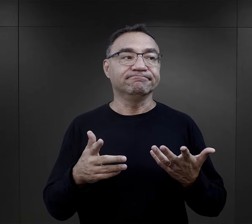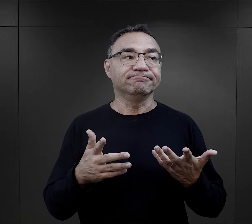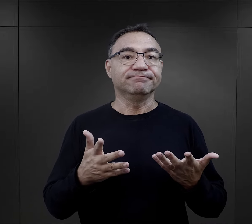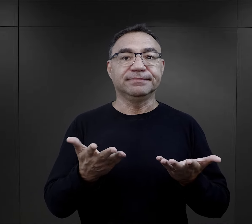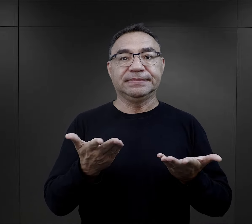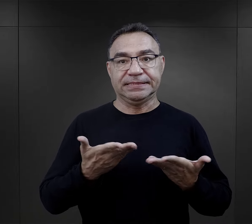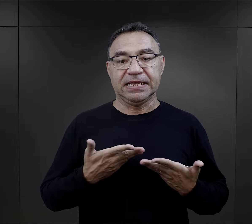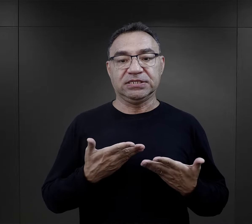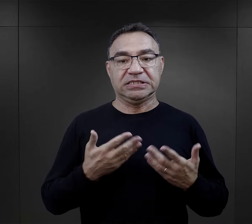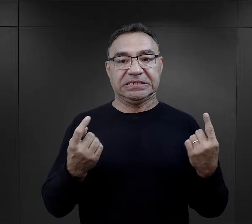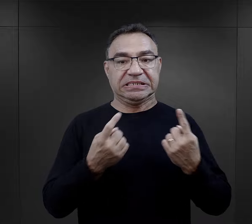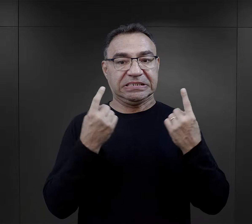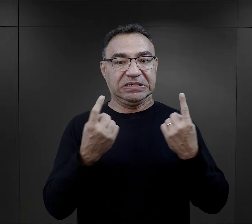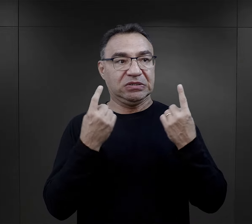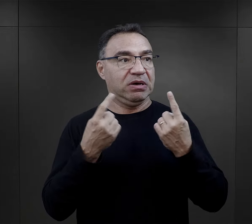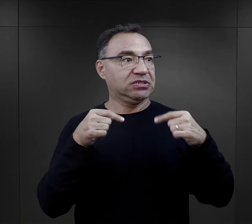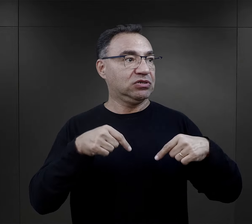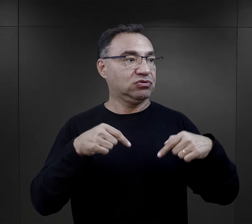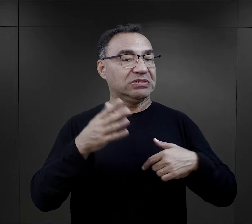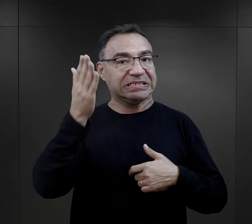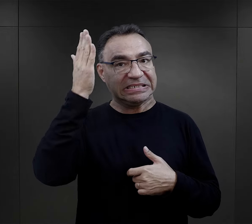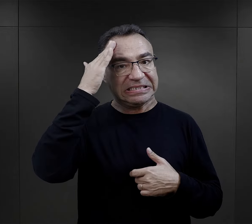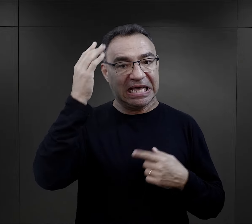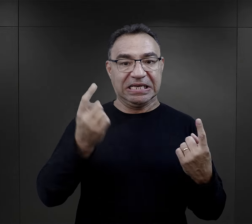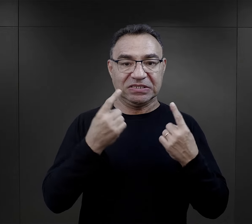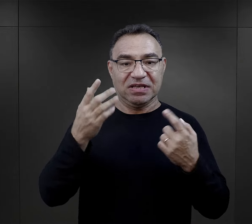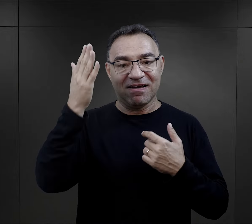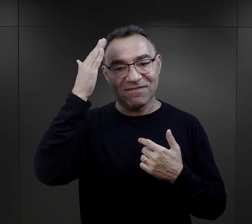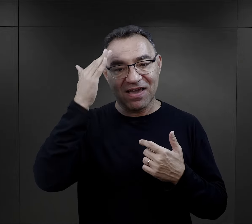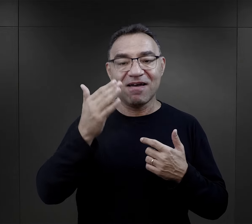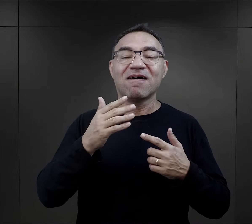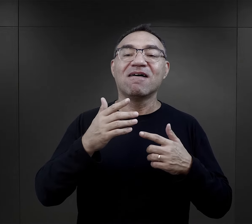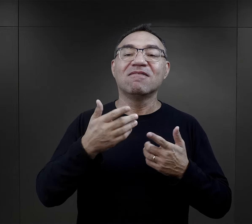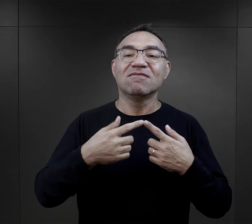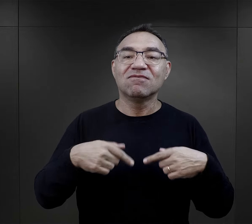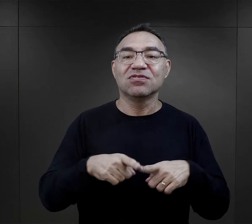więc to był dla nich element bycia w sytuacji, którą znają,